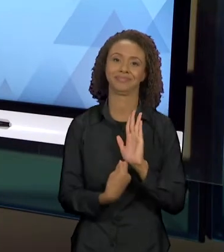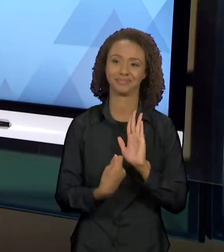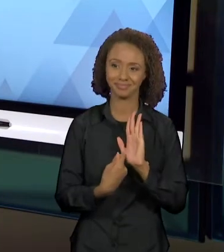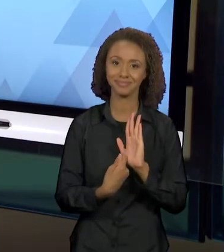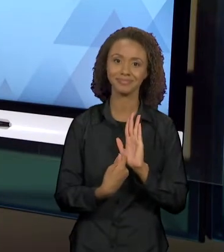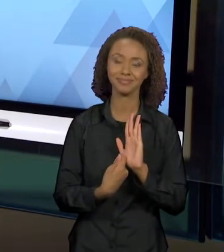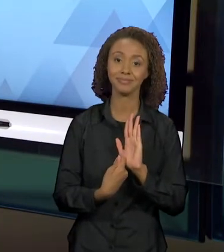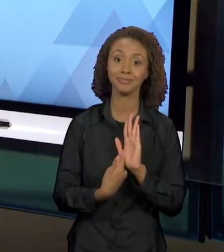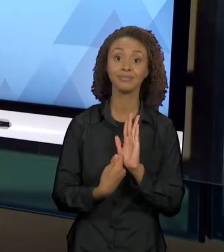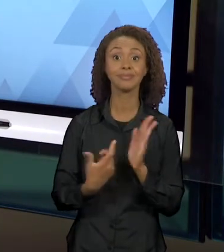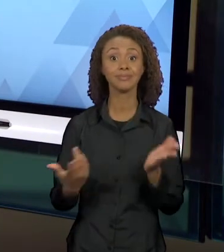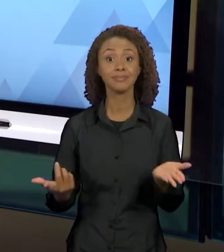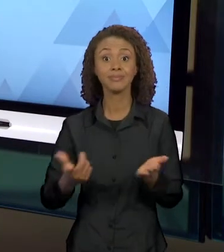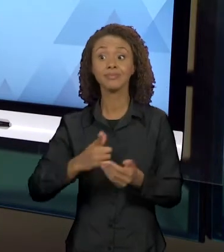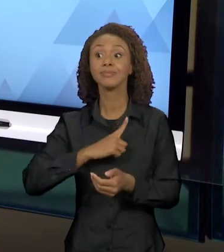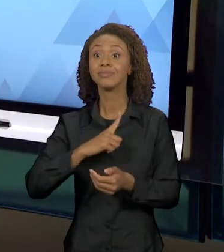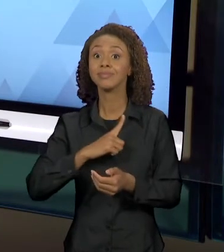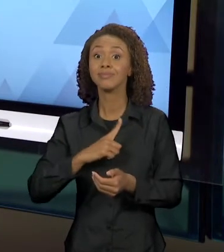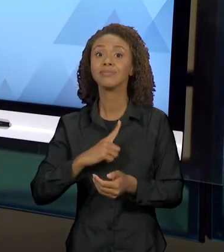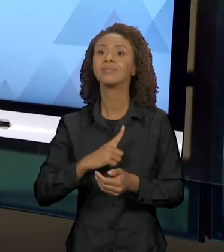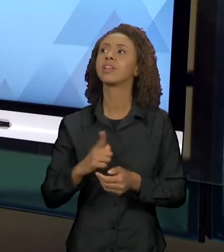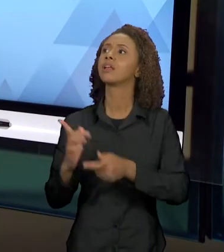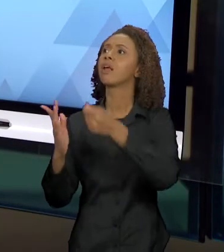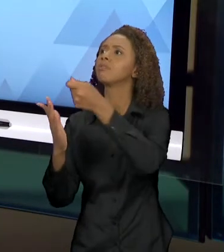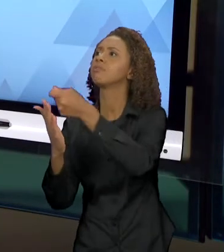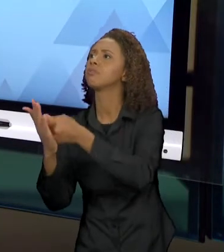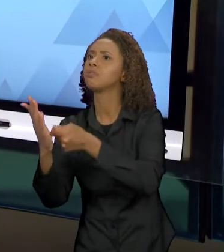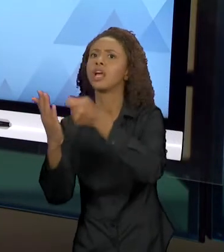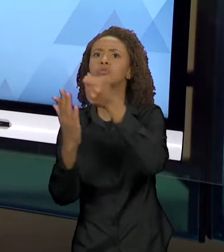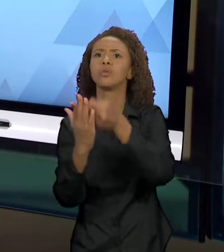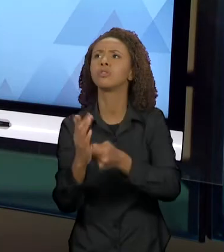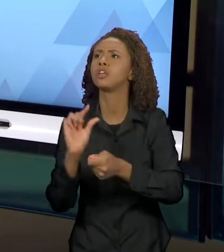ENUNCIADOS SE CRUZAM NA CONSTRUÇÃO DE NOVOS